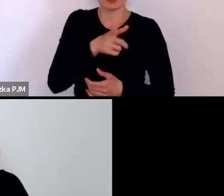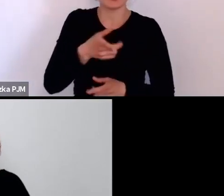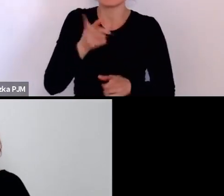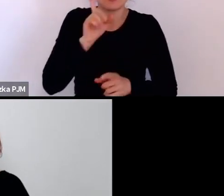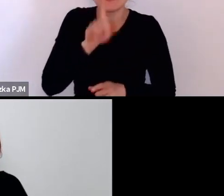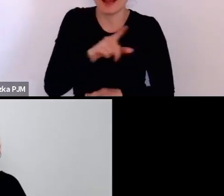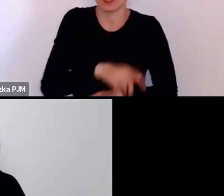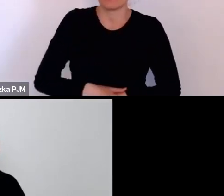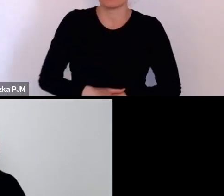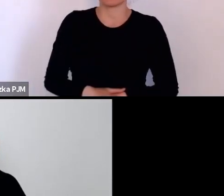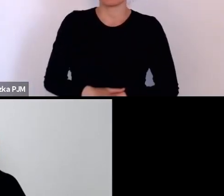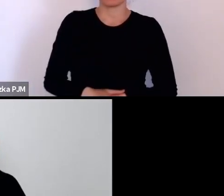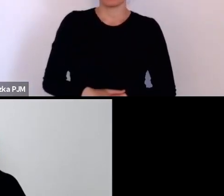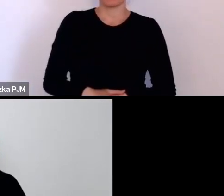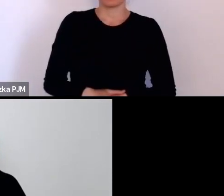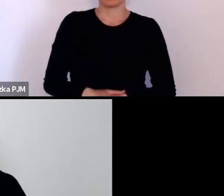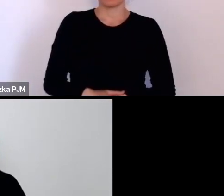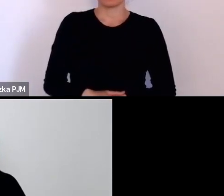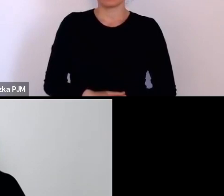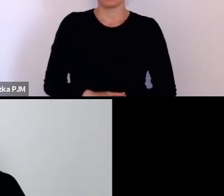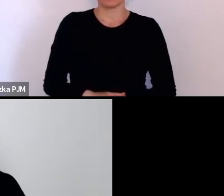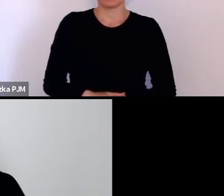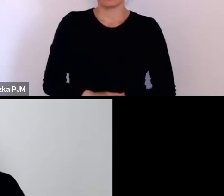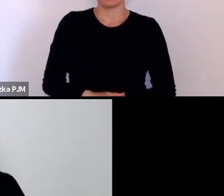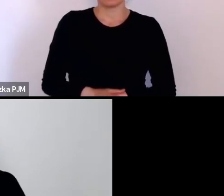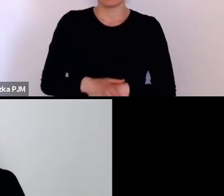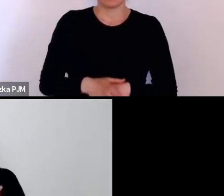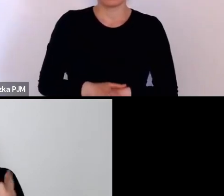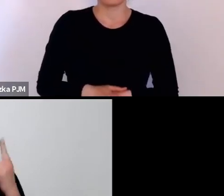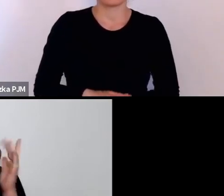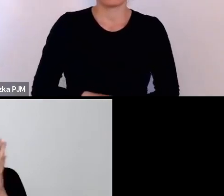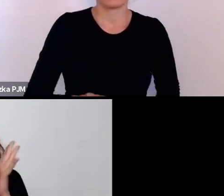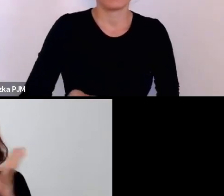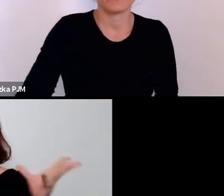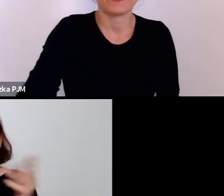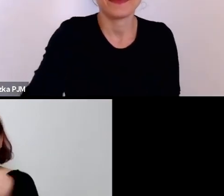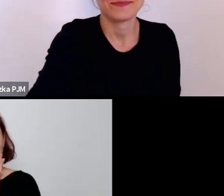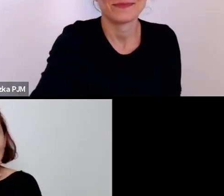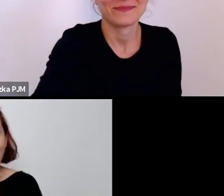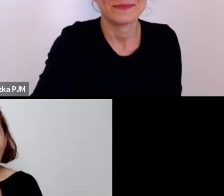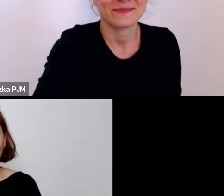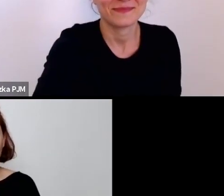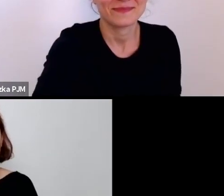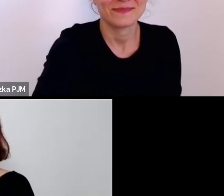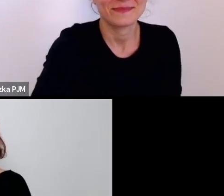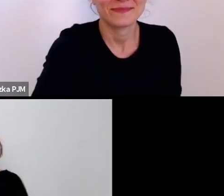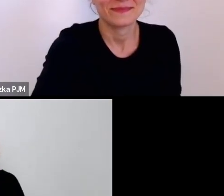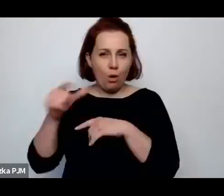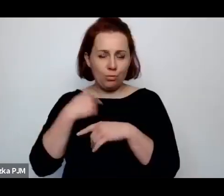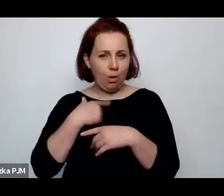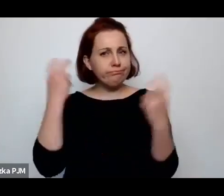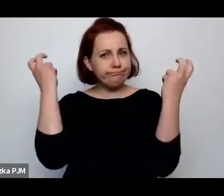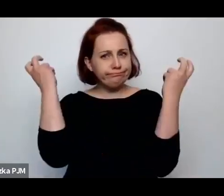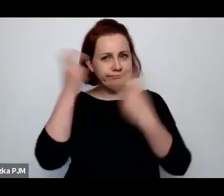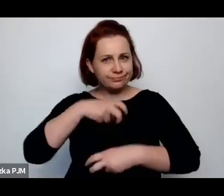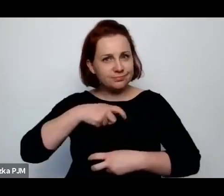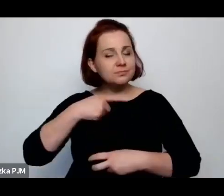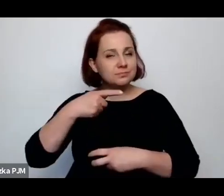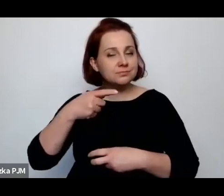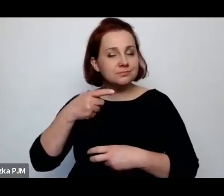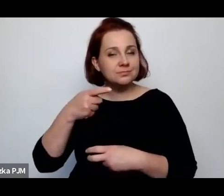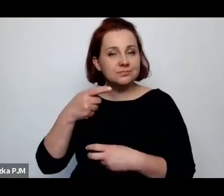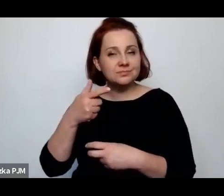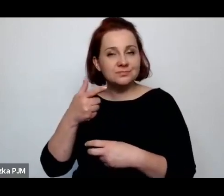Także to myślę, że z Annopolem głównie też najciekawsza co udało się mi przeczytać